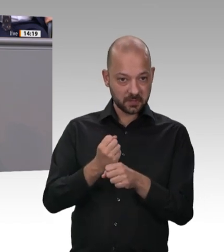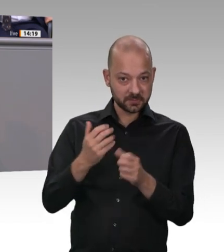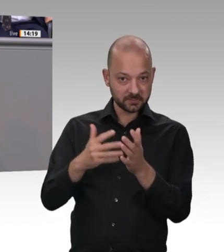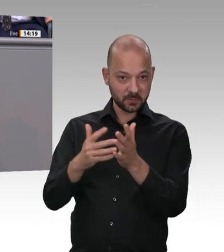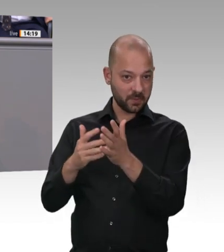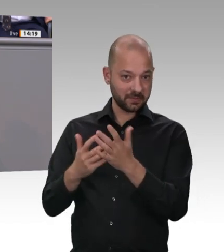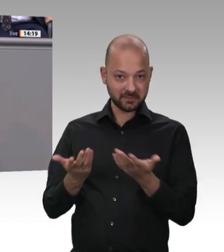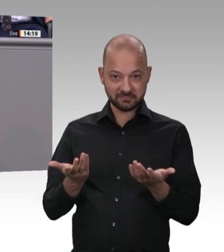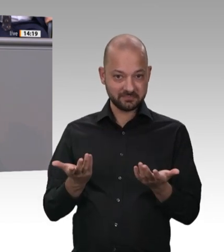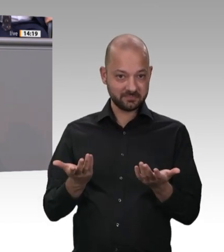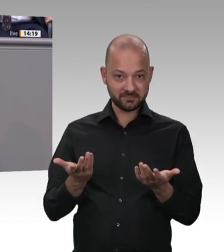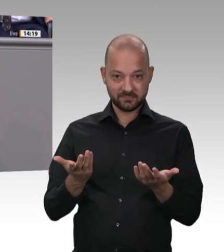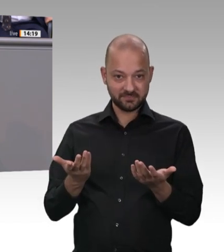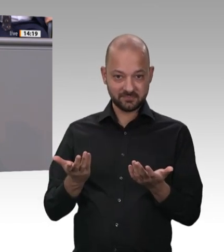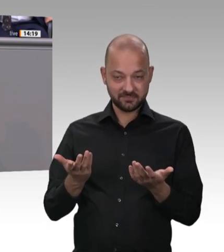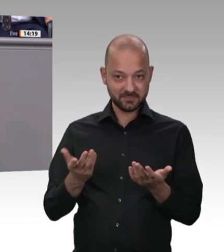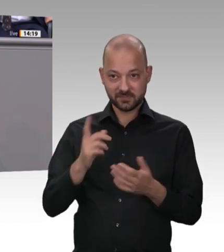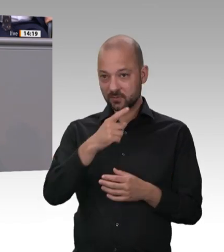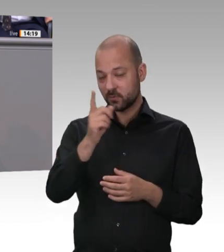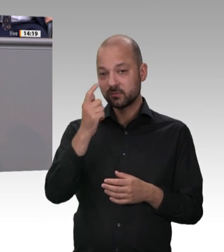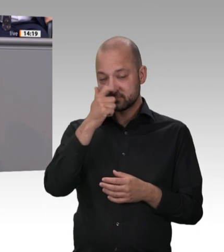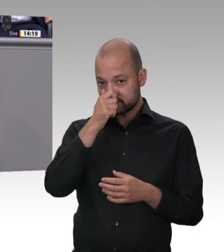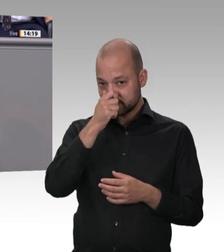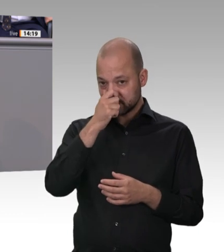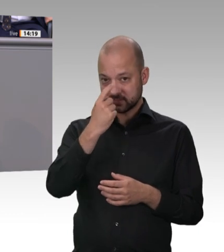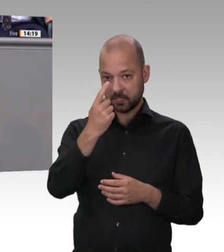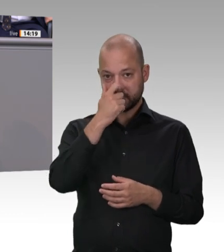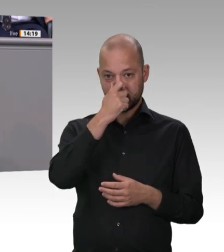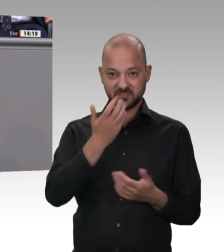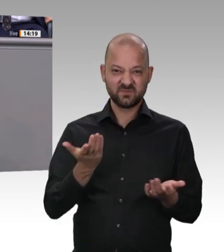was auch immer. Da muss jede Landesregierung ran, und das werden wir per Bundesgesetz